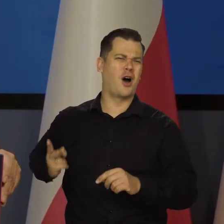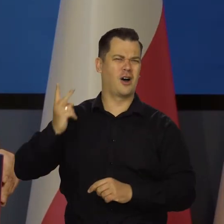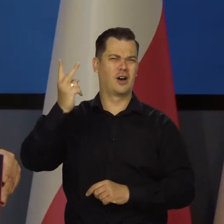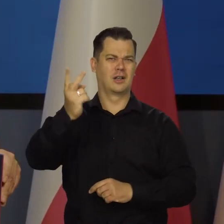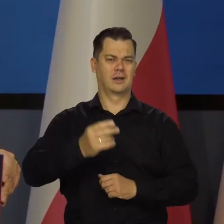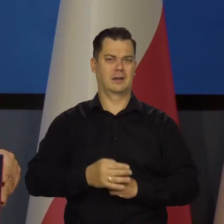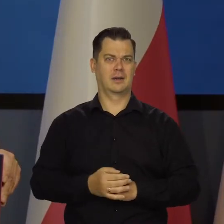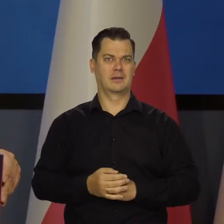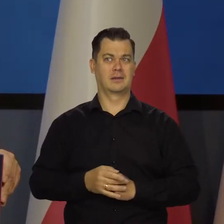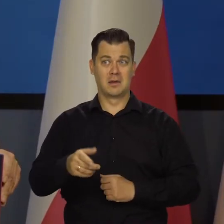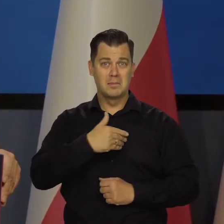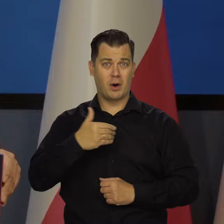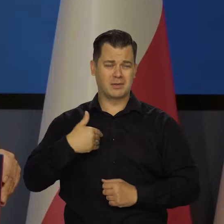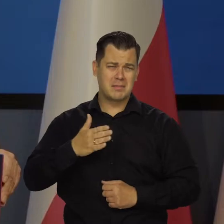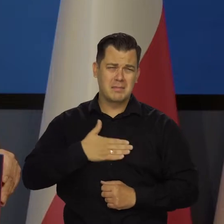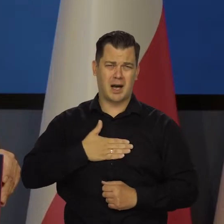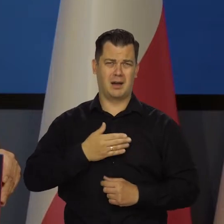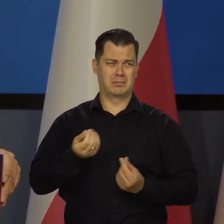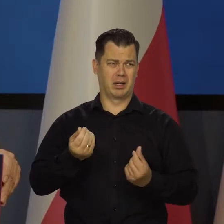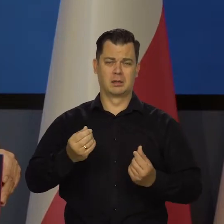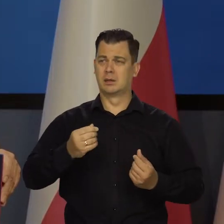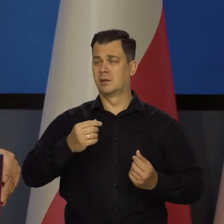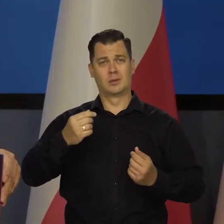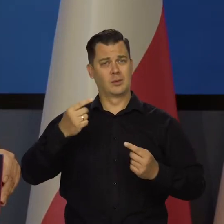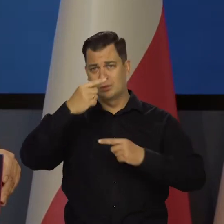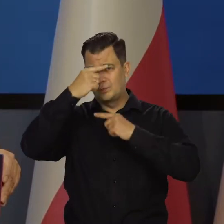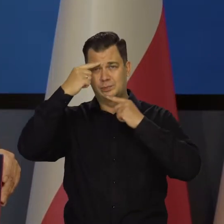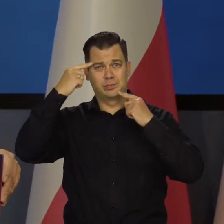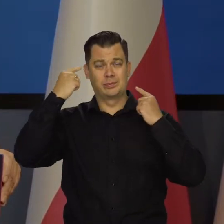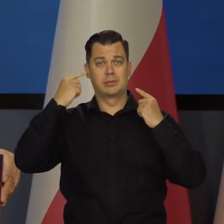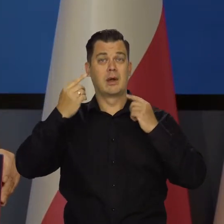Na co my możemy sobie dzisiaj pozwalać jako państwo, co było niemożliwe.